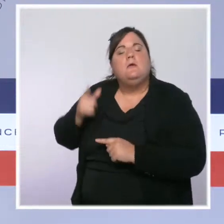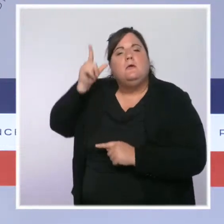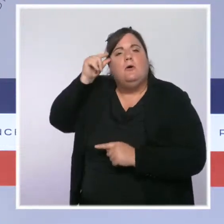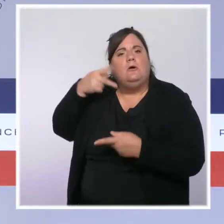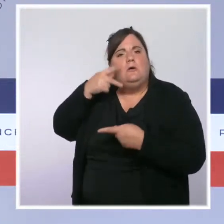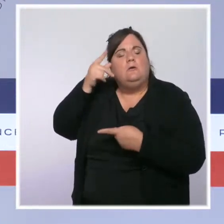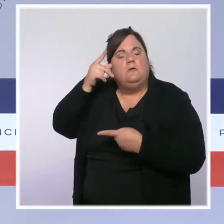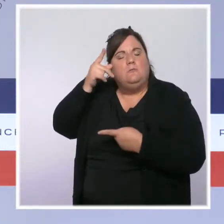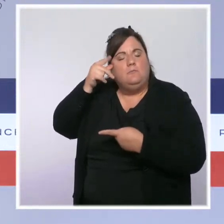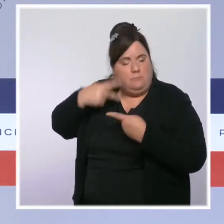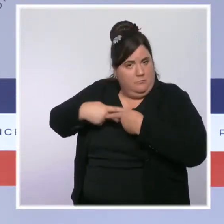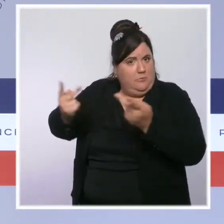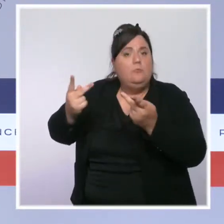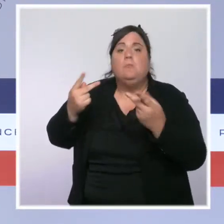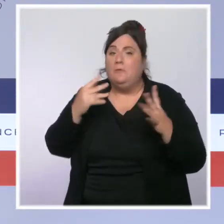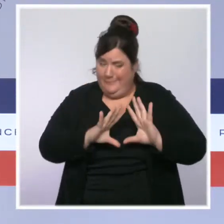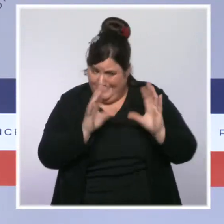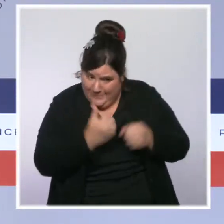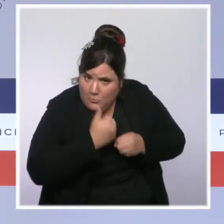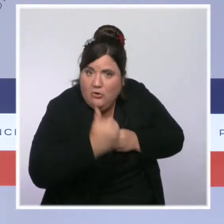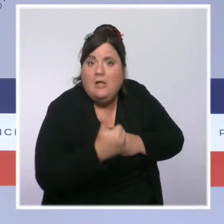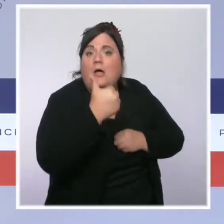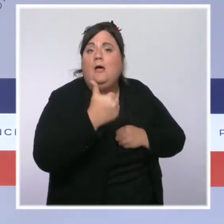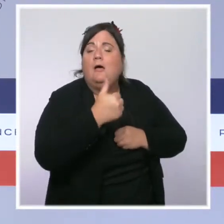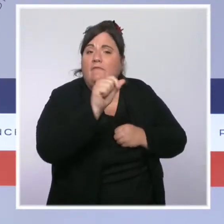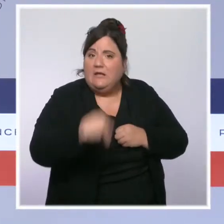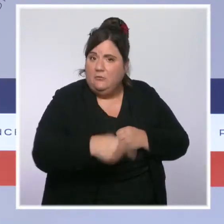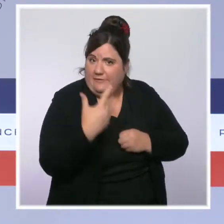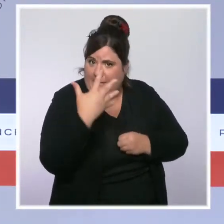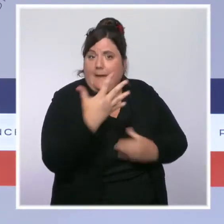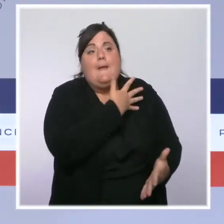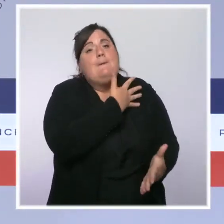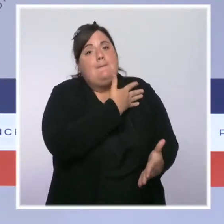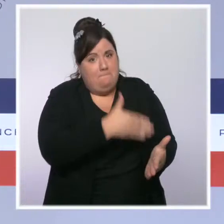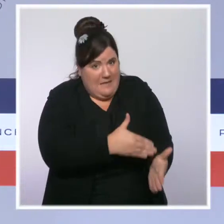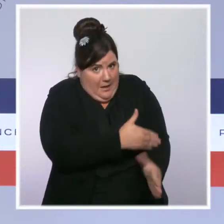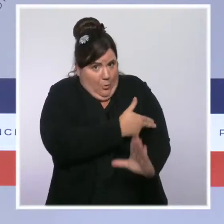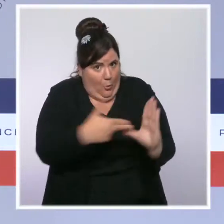1,5 milliard d'euros de son budget. Ce sont 500 millions d'euros de plus que ce qui avait été prévu.